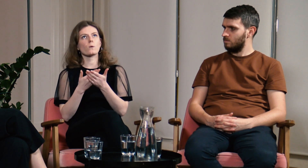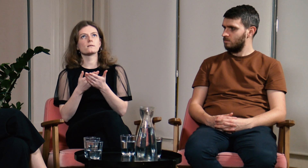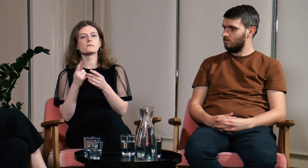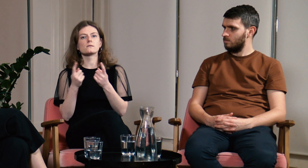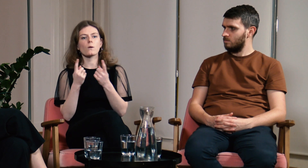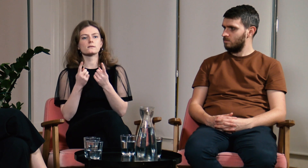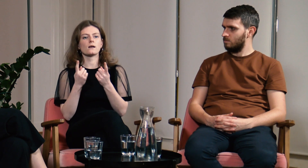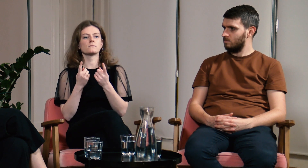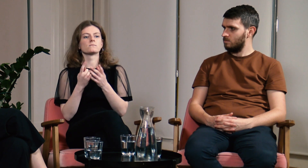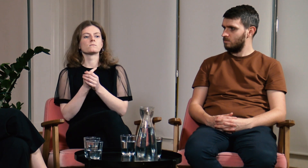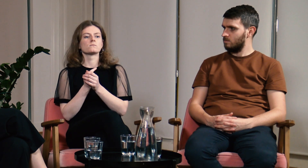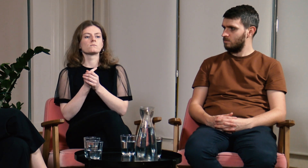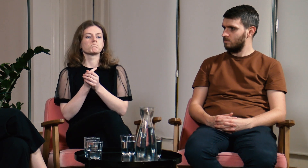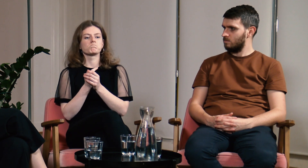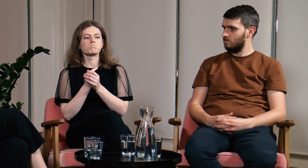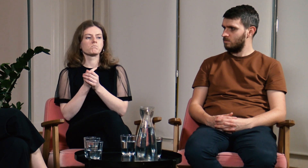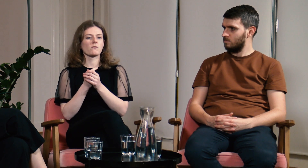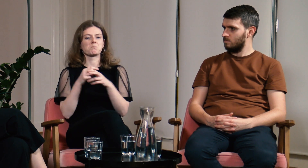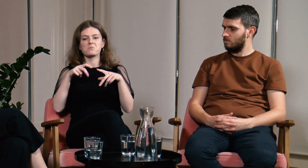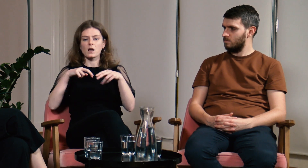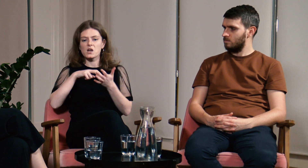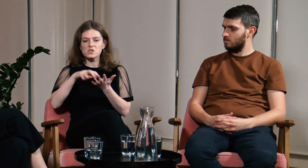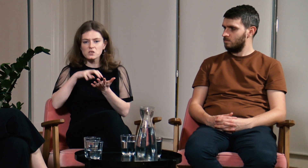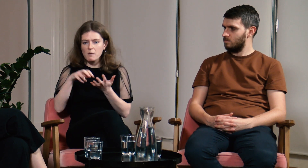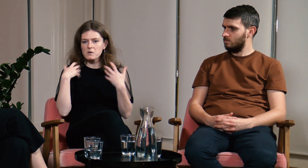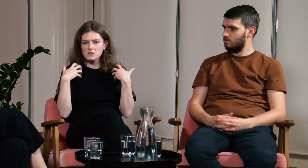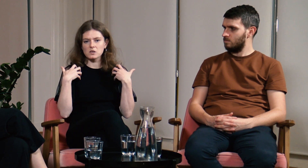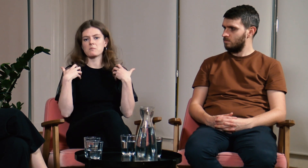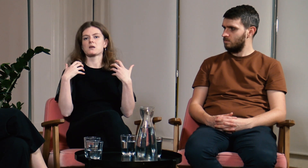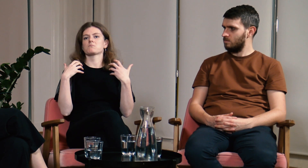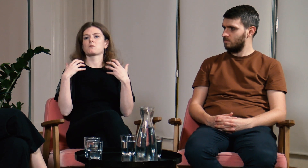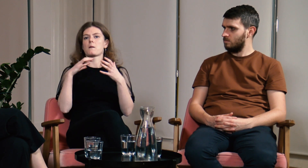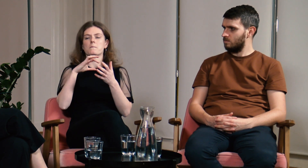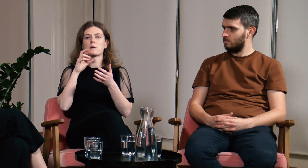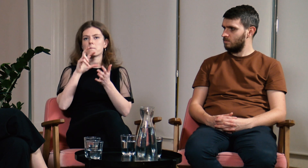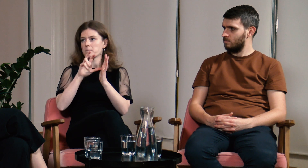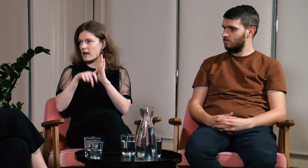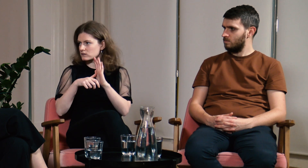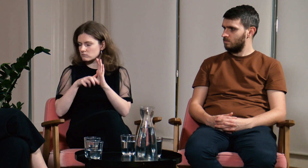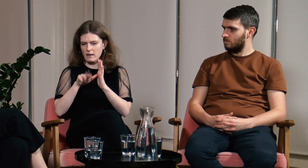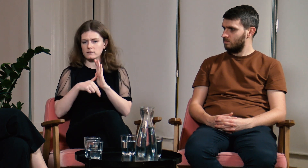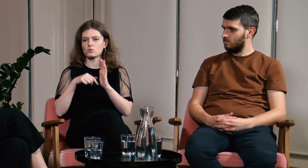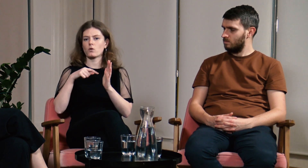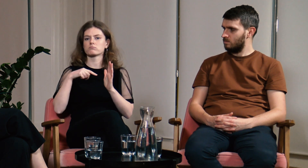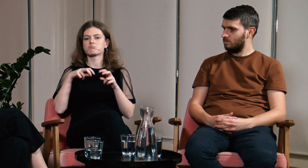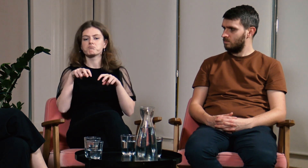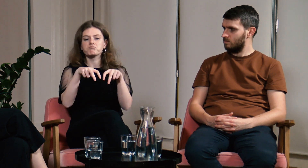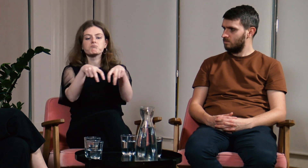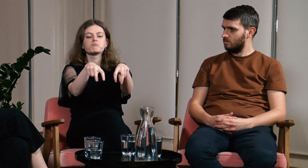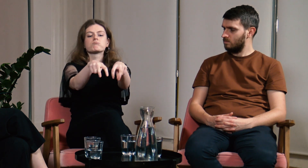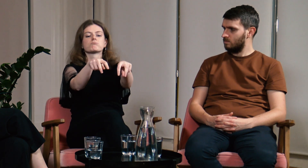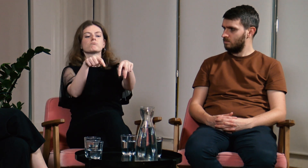Była taka sytuacja, w której spacerowaliśmy razem przez miasto.